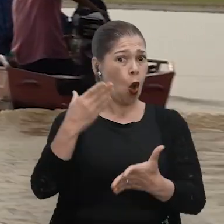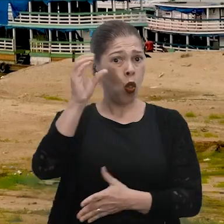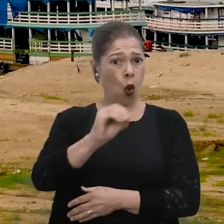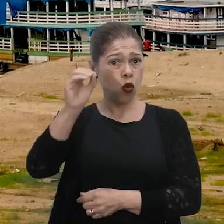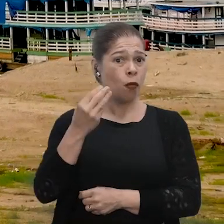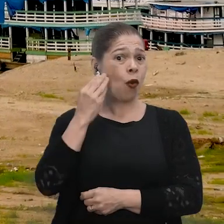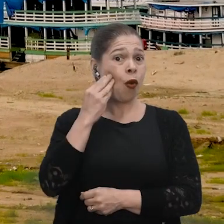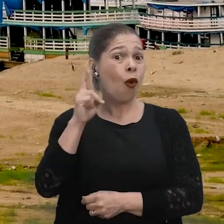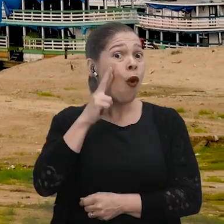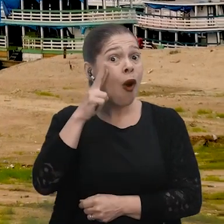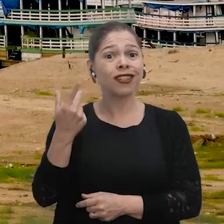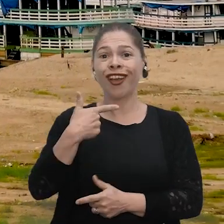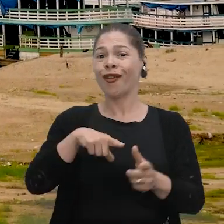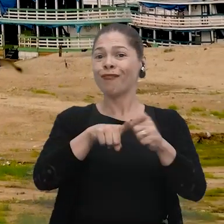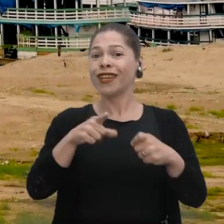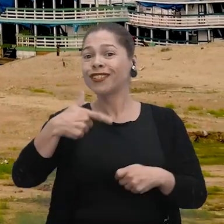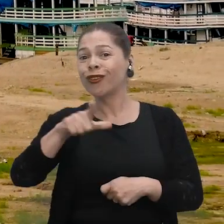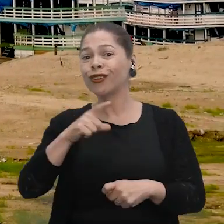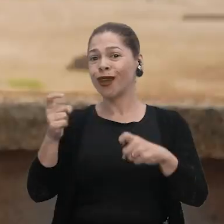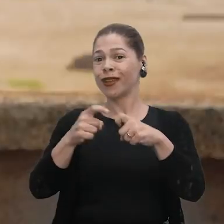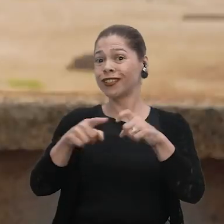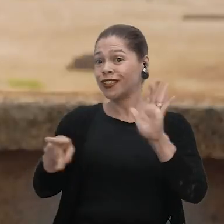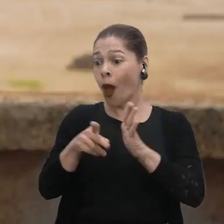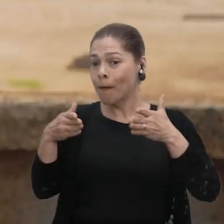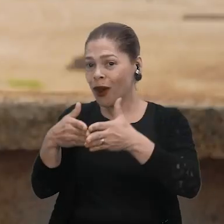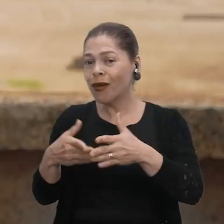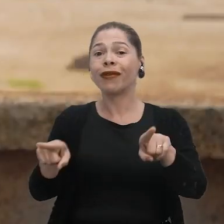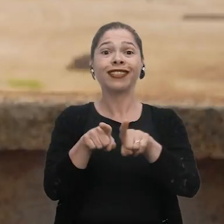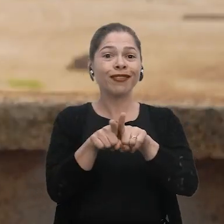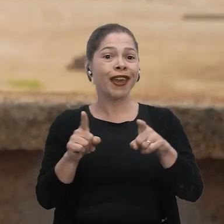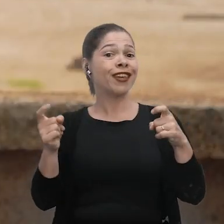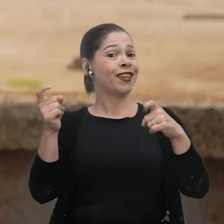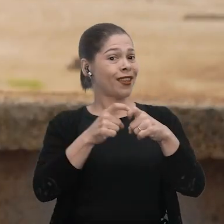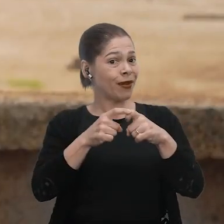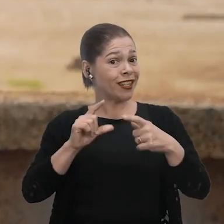mas também em outros meses, para não depender só da medicina em si, e sim da medicina tradicional